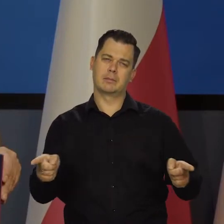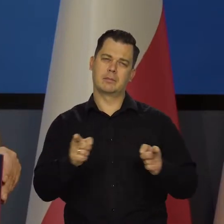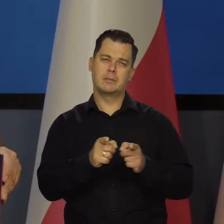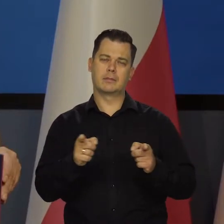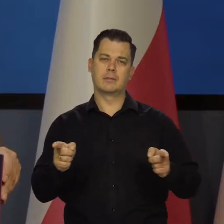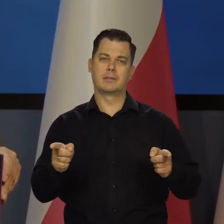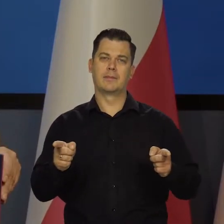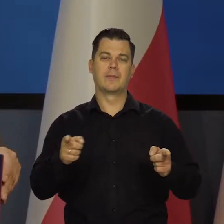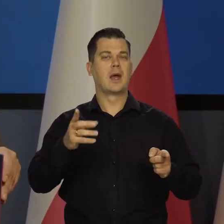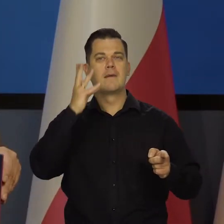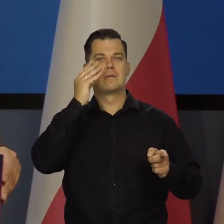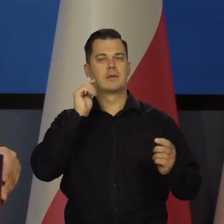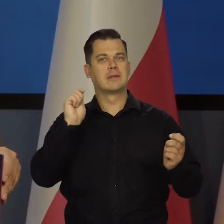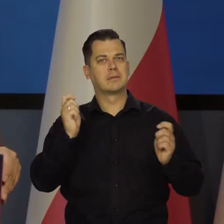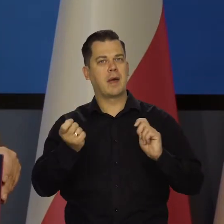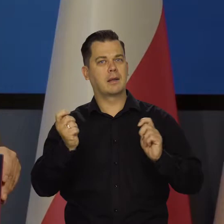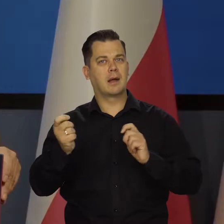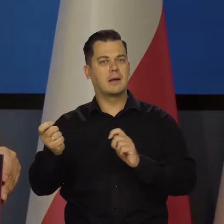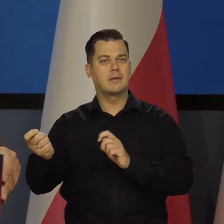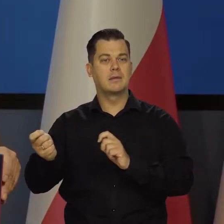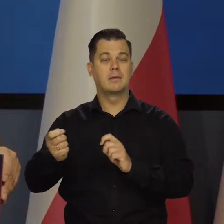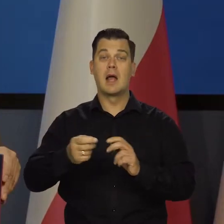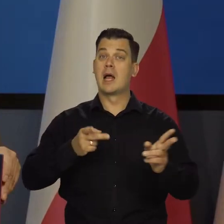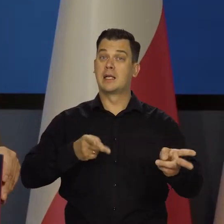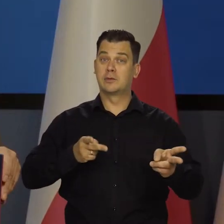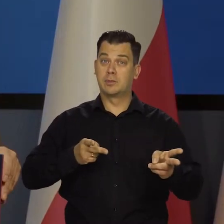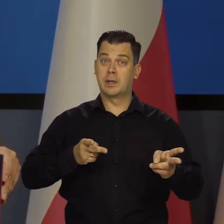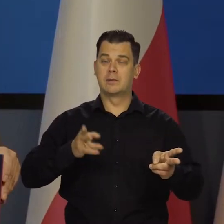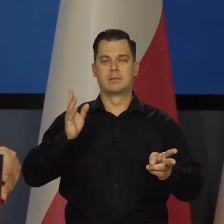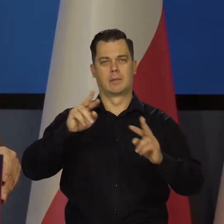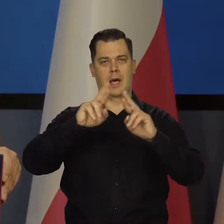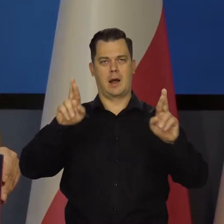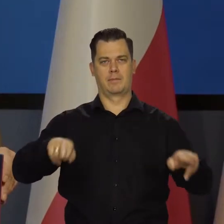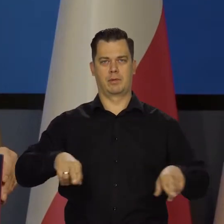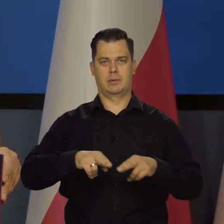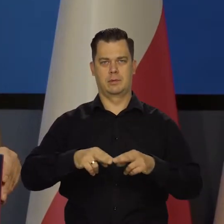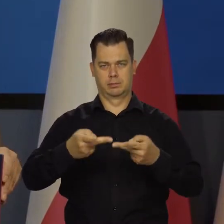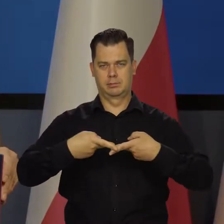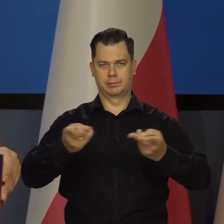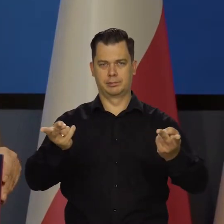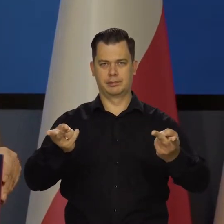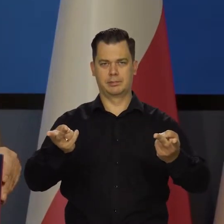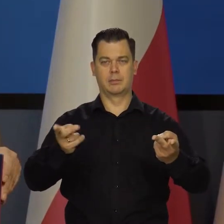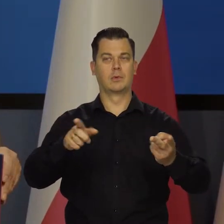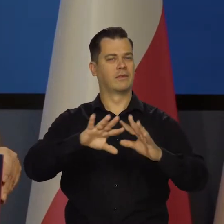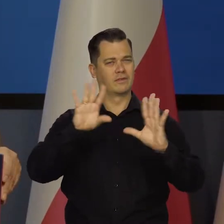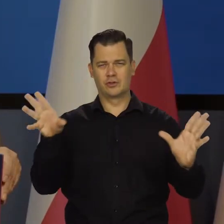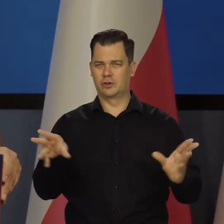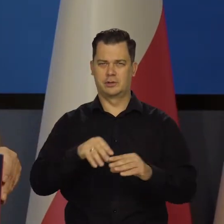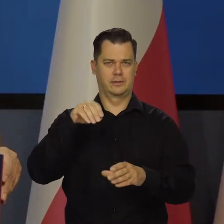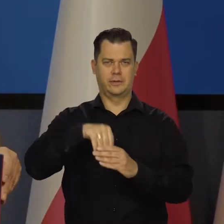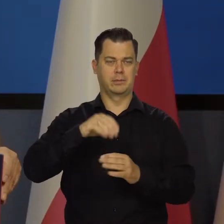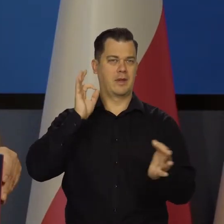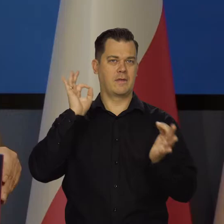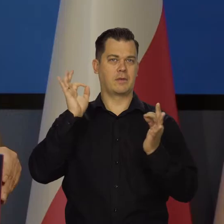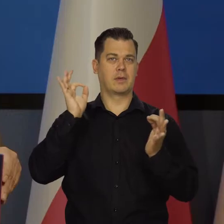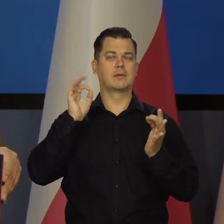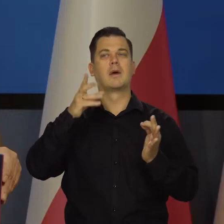Jak to się zmienia. I wreszcie w listopadzie będziecie mieli raport i ekonometrycznie przetworzone wszystkie informacje, jakie są te perspektywy.